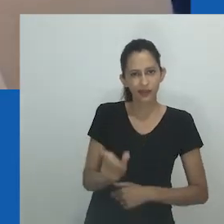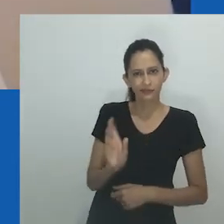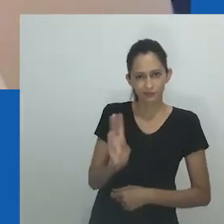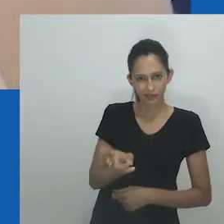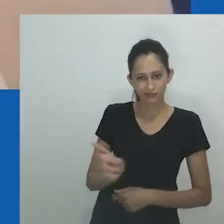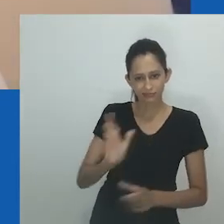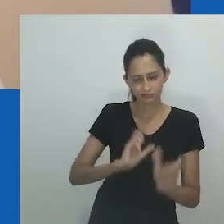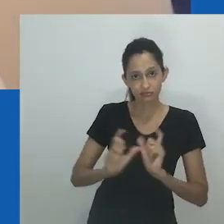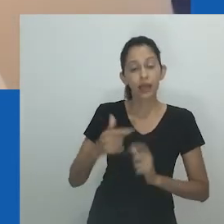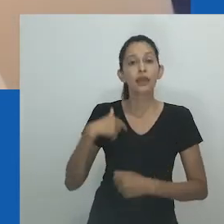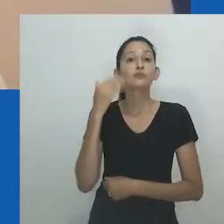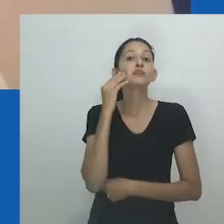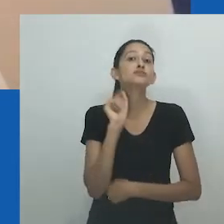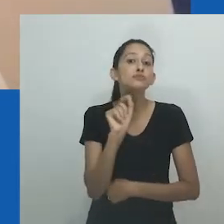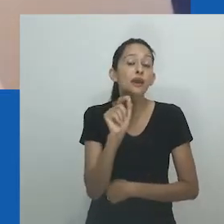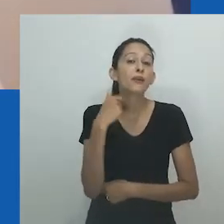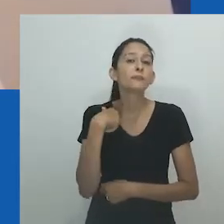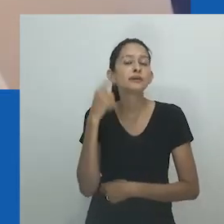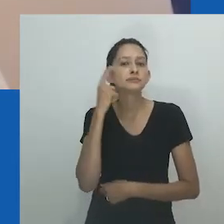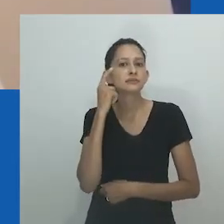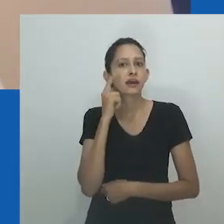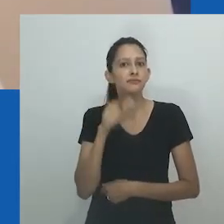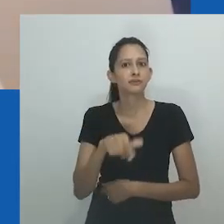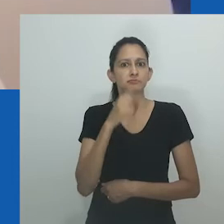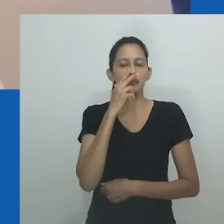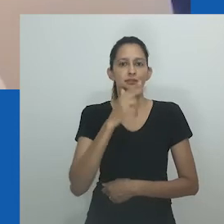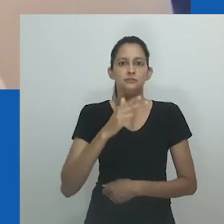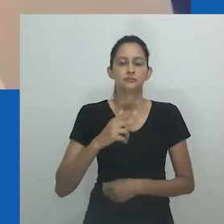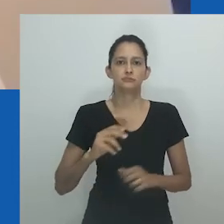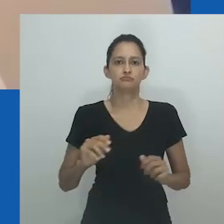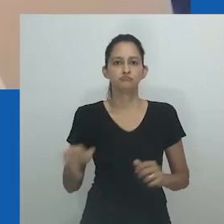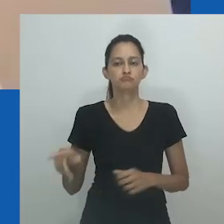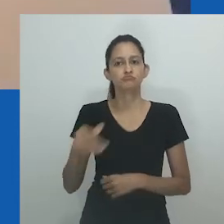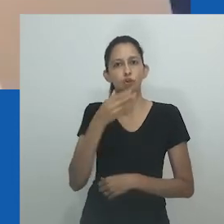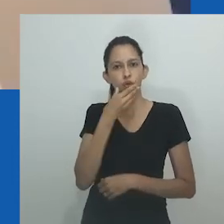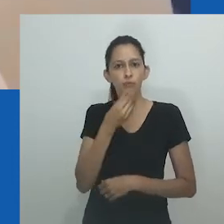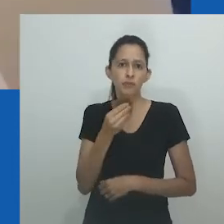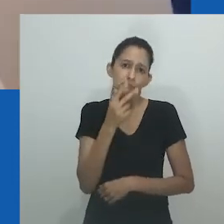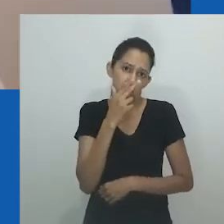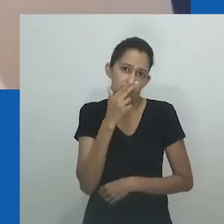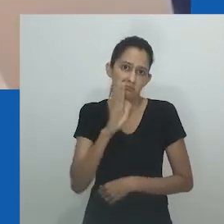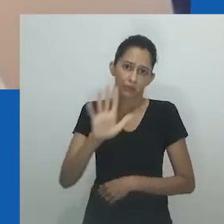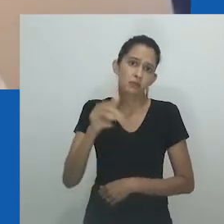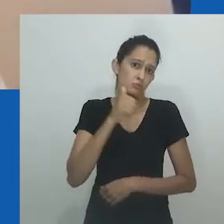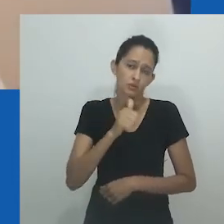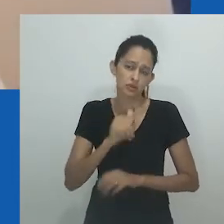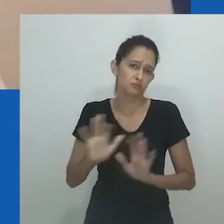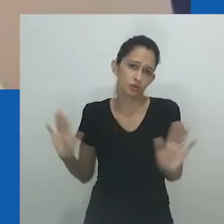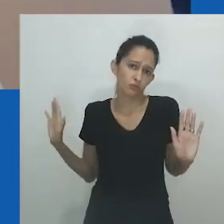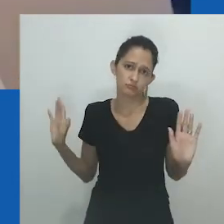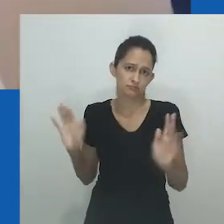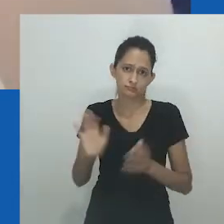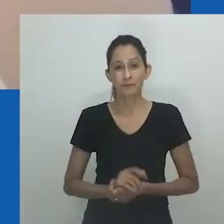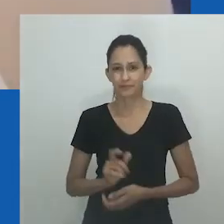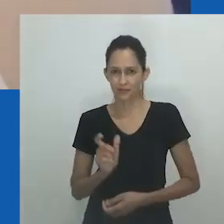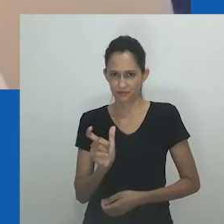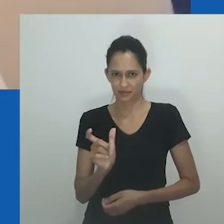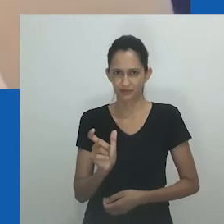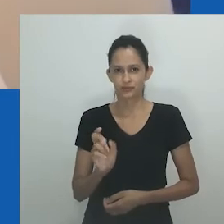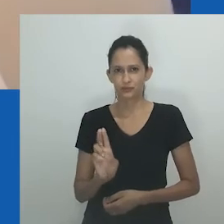O termo nongayindoda costumava ser popular entre as pessoas que falam isiXhosa e isiZulu, referindo-se a mulheres masculinas ou mulheres que se parecem com homens